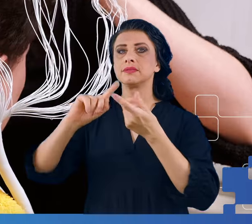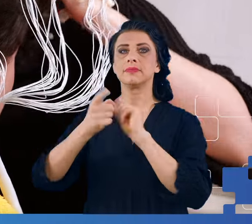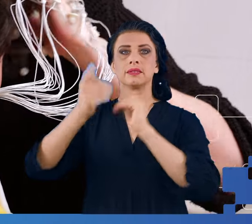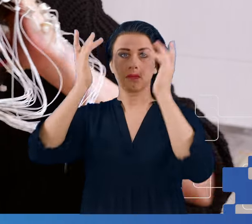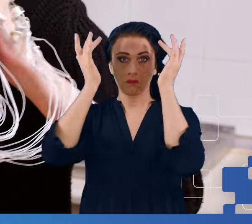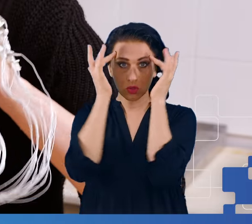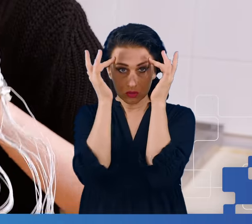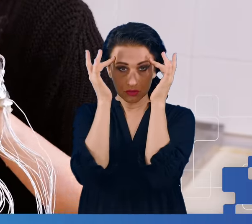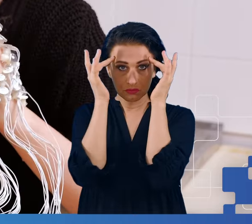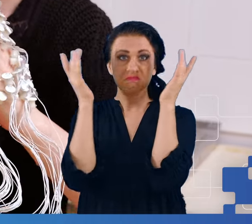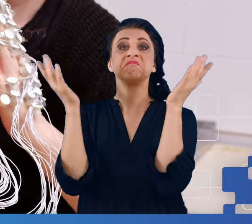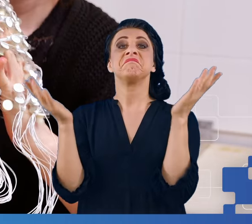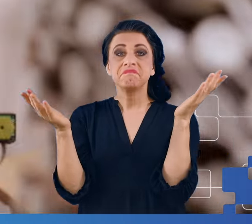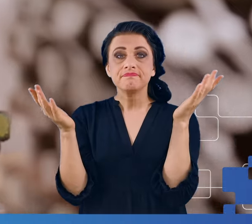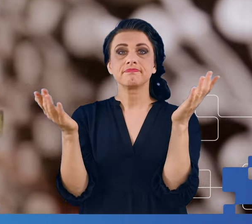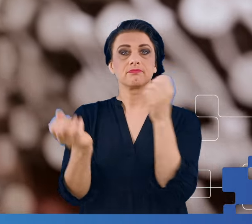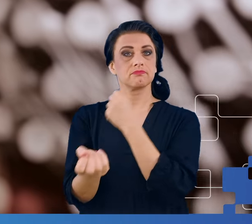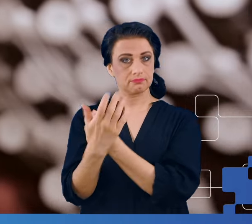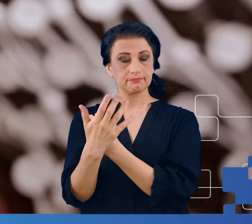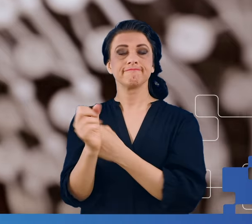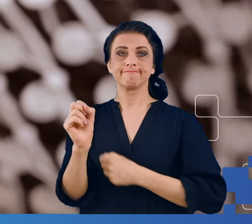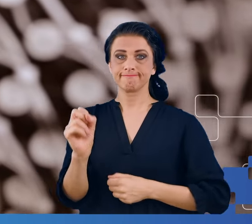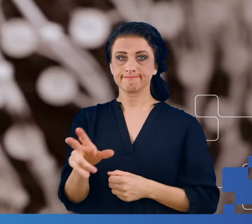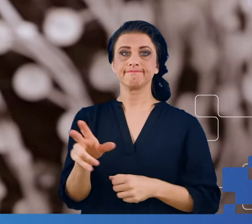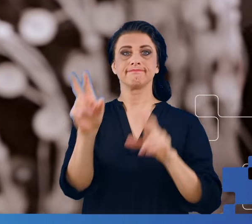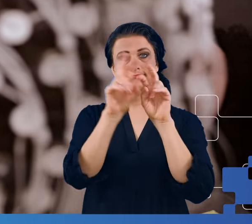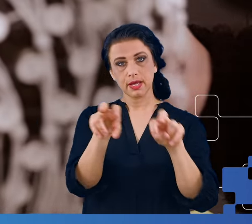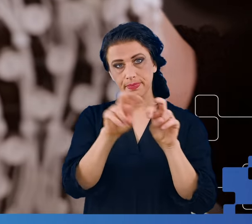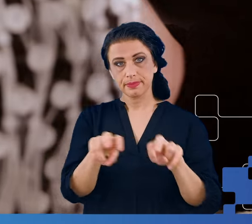Okazuje się, że tak i do badań wykorzystaliśmy Laboratorium